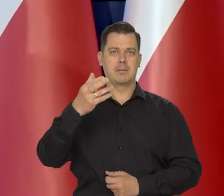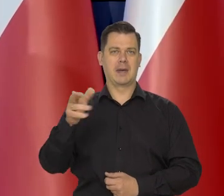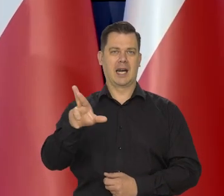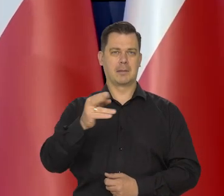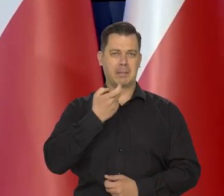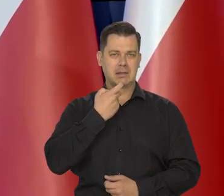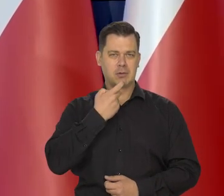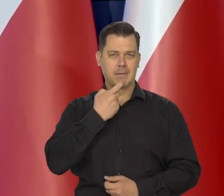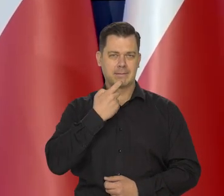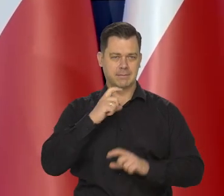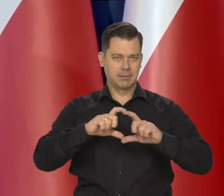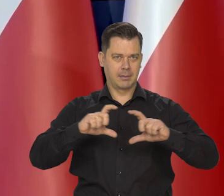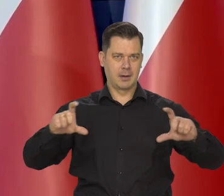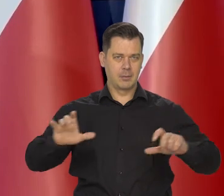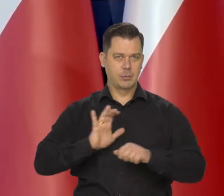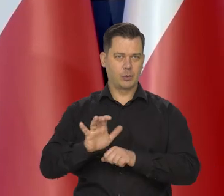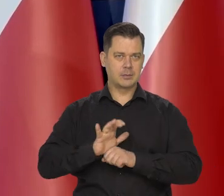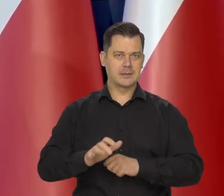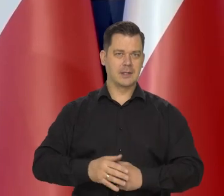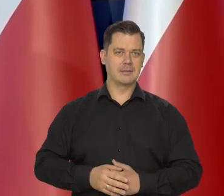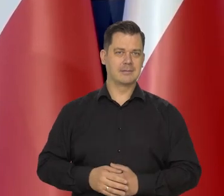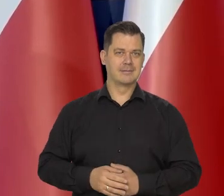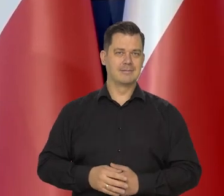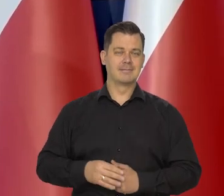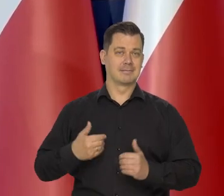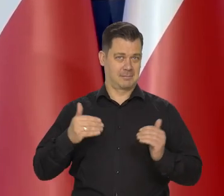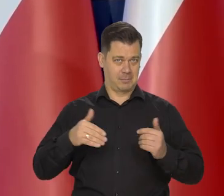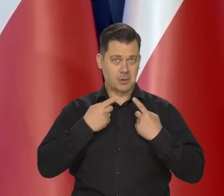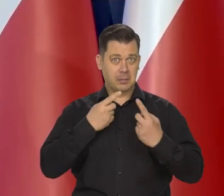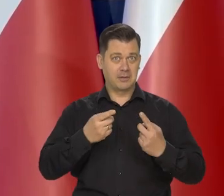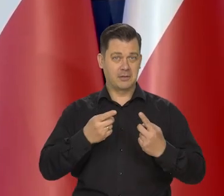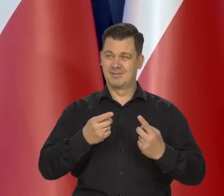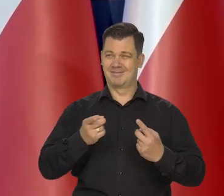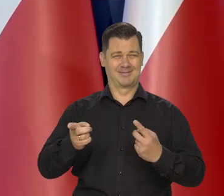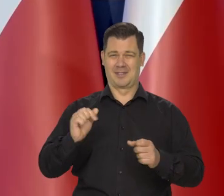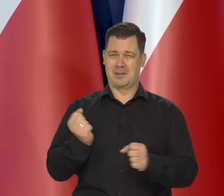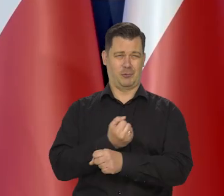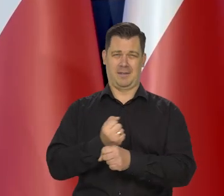Jak to się mówi, niemożliwy do podrobienia